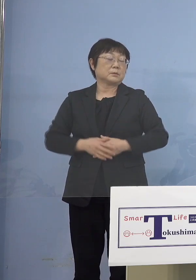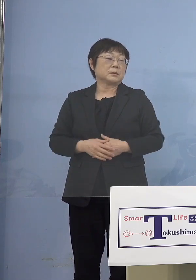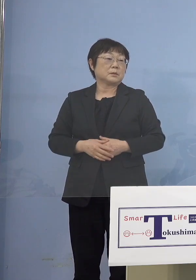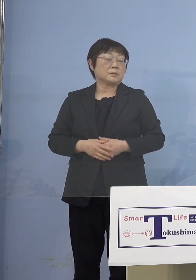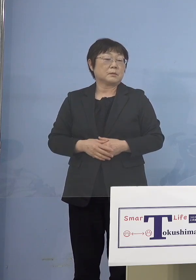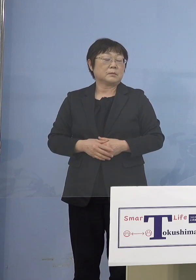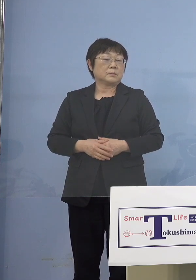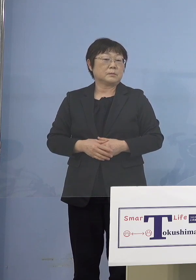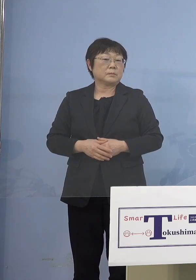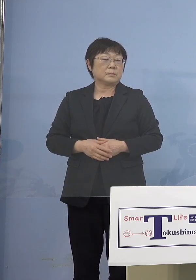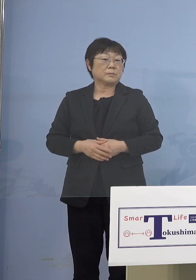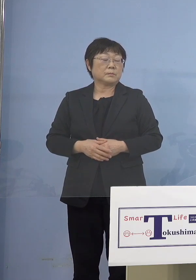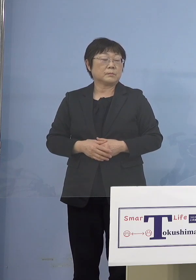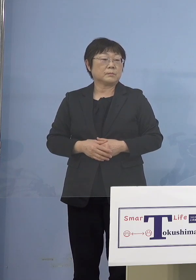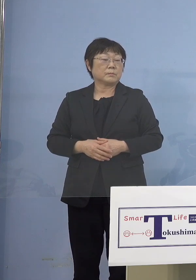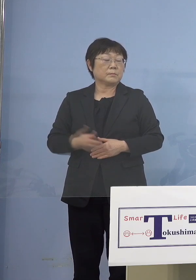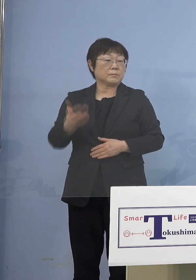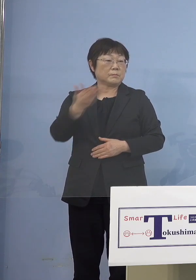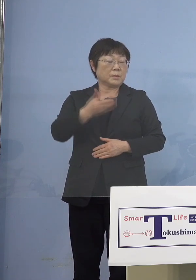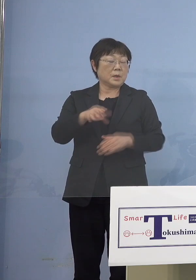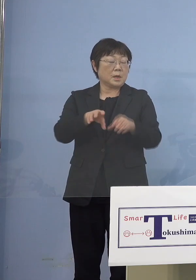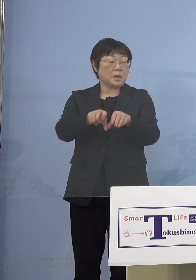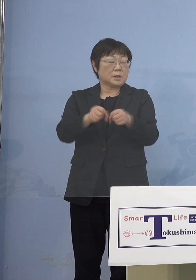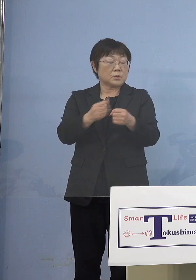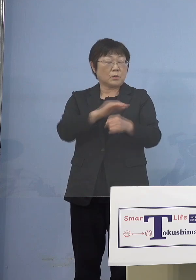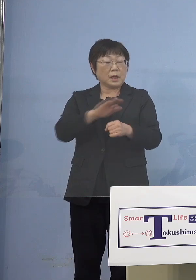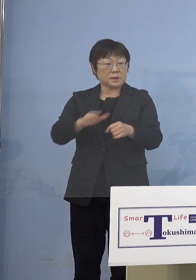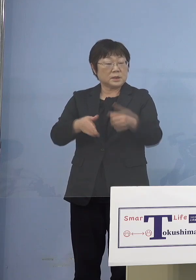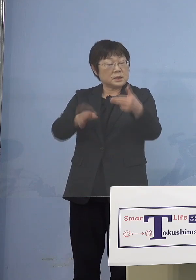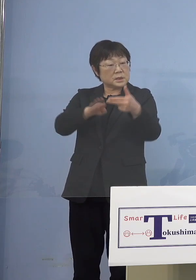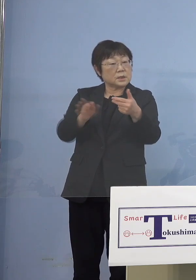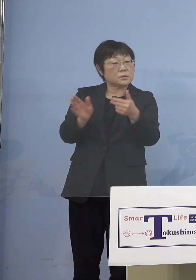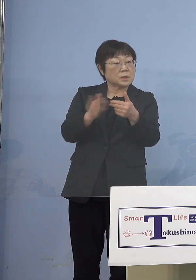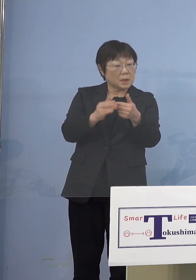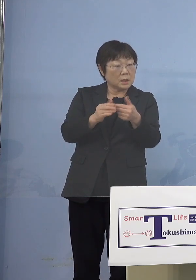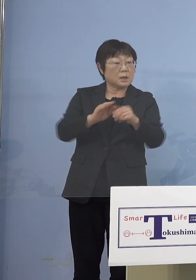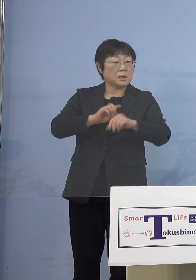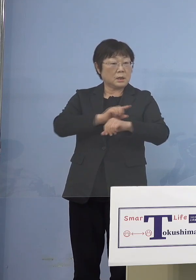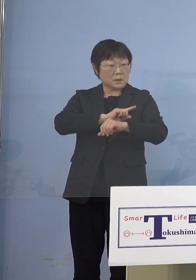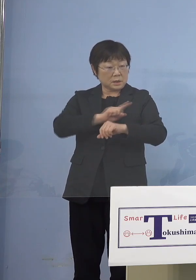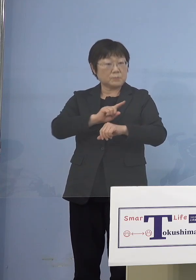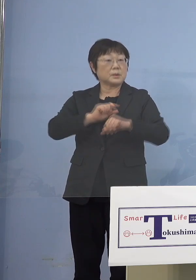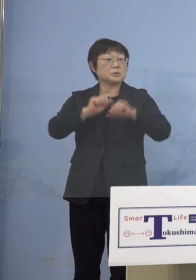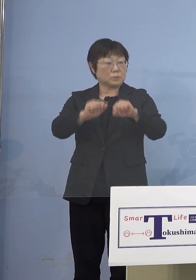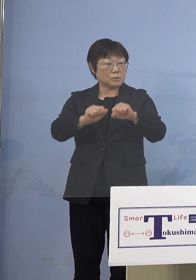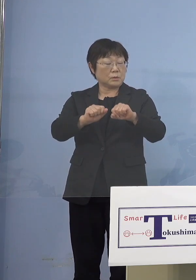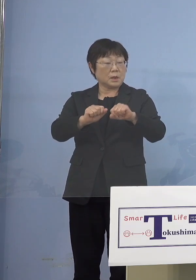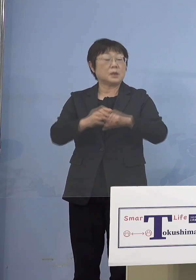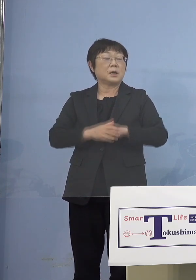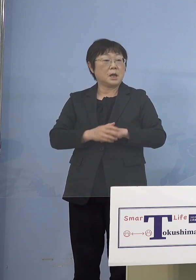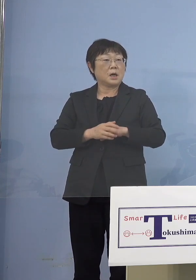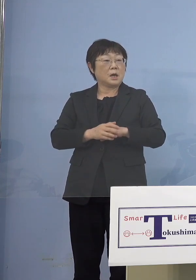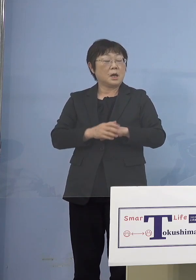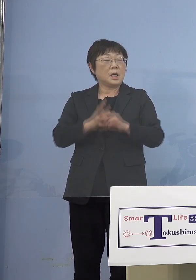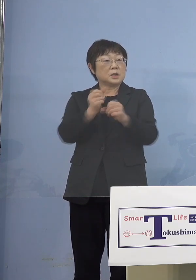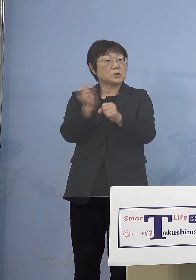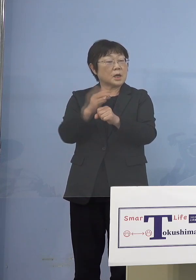（徳島新聞社） まず障がい児施設からということ なんですけれども、最短で接種が 始まるのはいつからでしょうか （知事） これは準備が整い次第